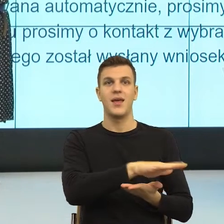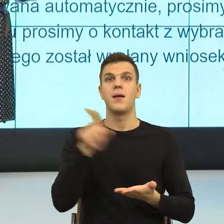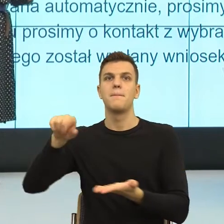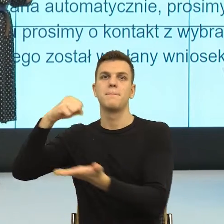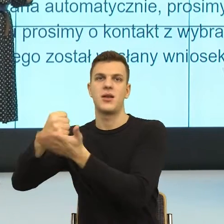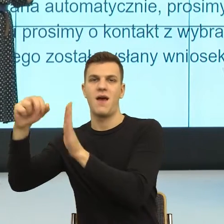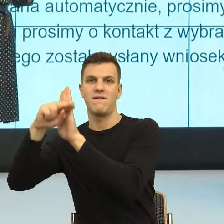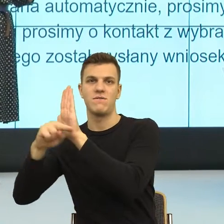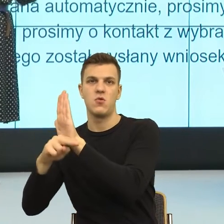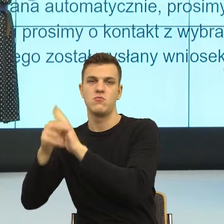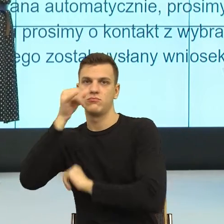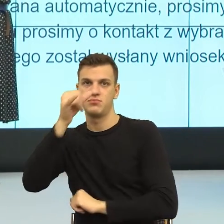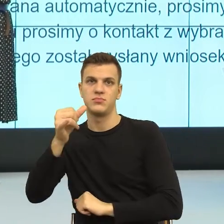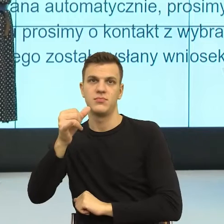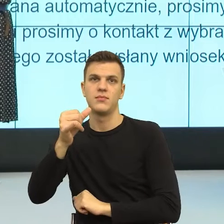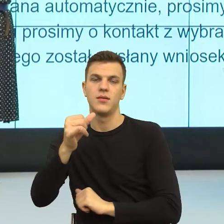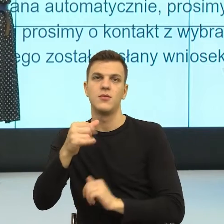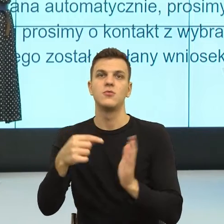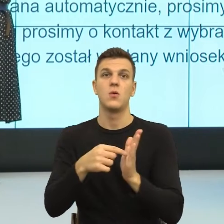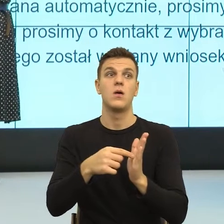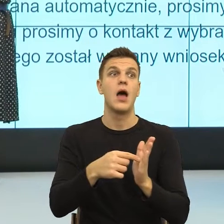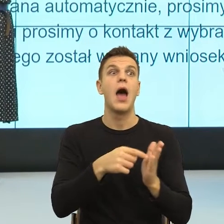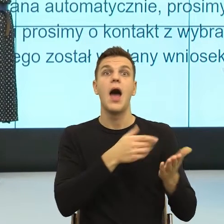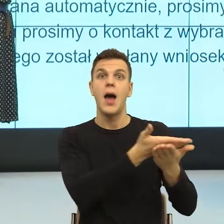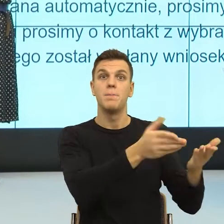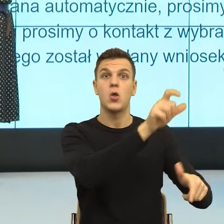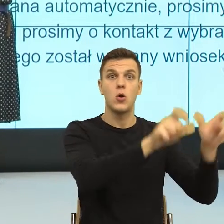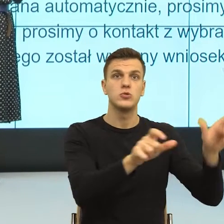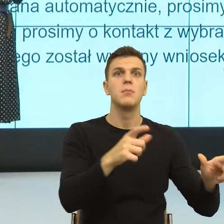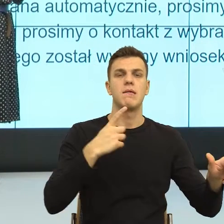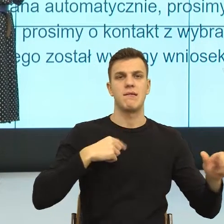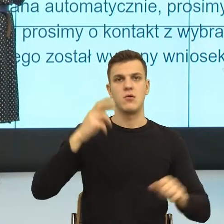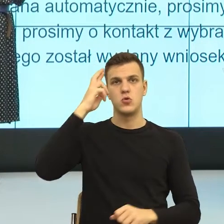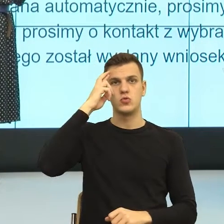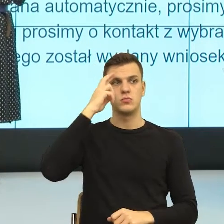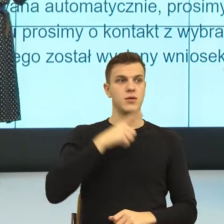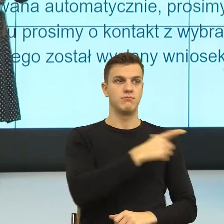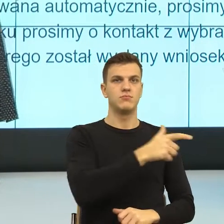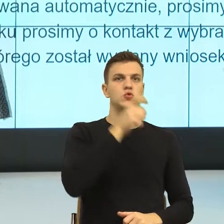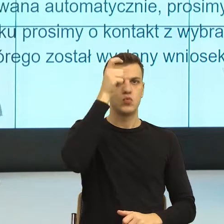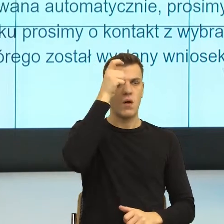zgody, ale na scenie dalej jestem ja i drugi człowiek. W momencie, kiedy zamiast tego użyje